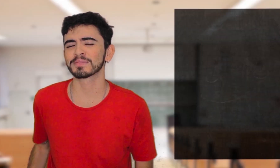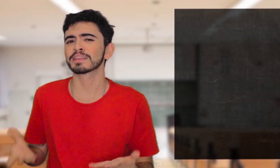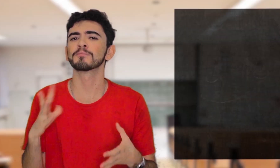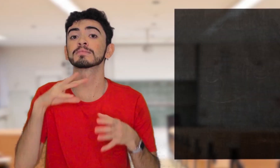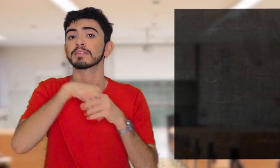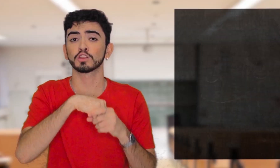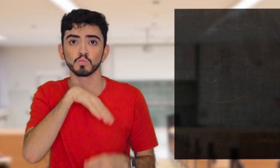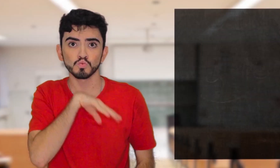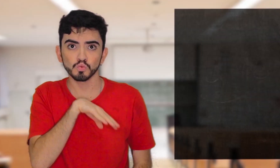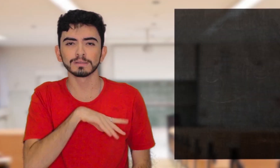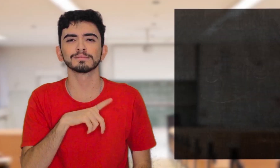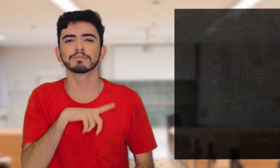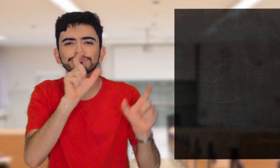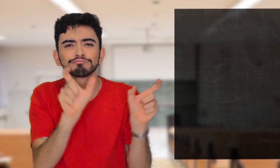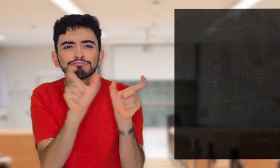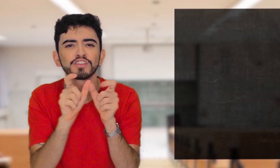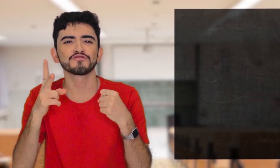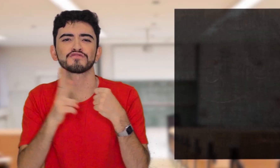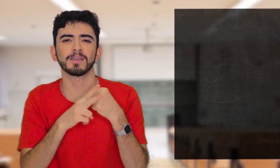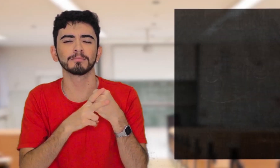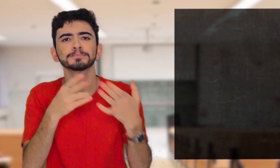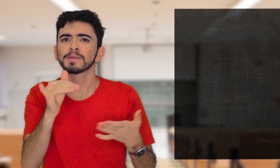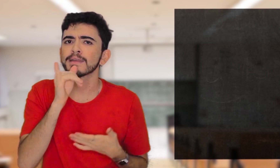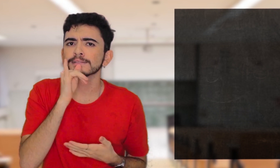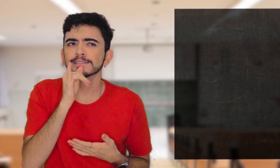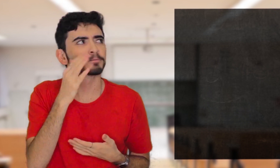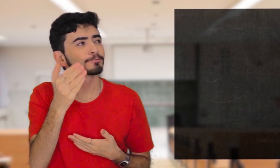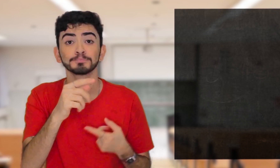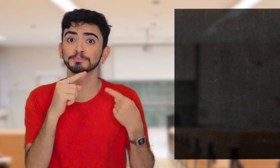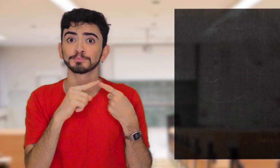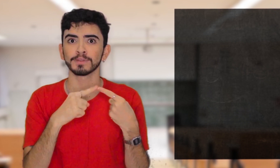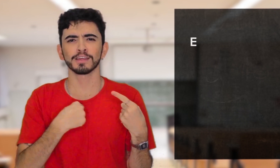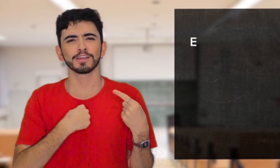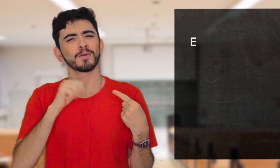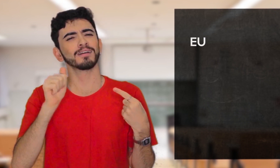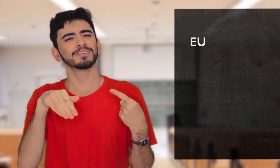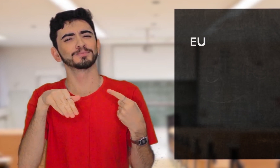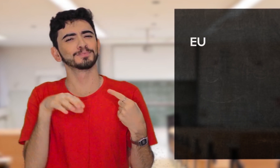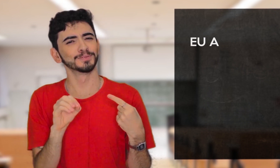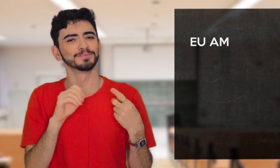No Português os verbos podem ser colocados assim: [Eu amo]